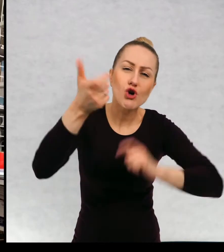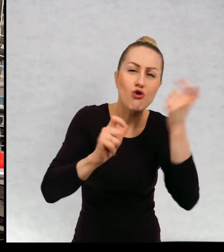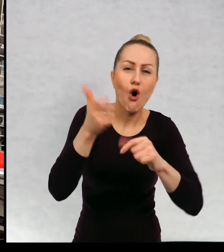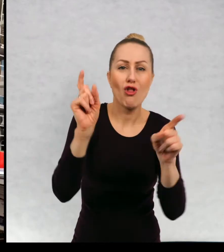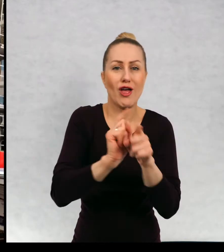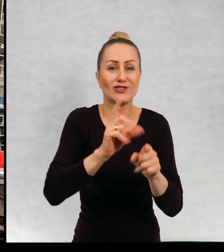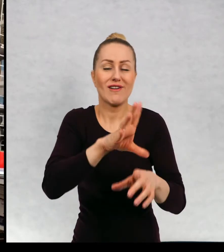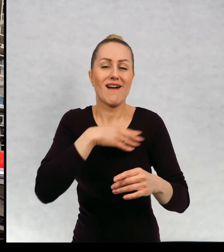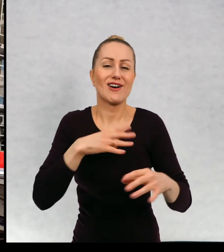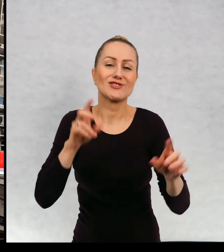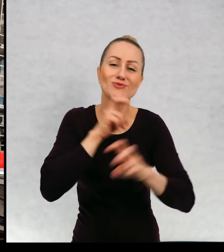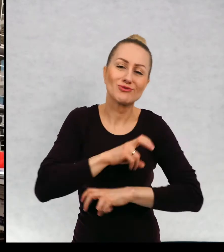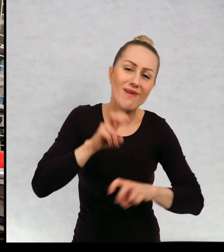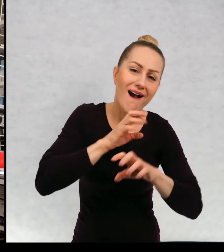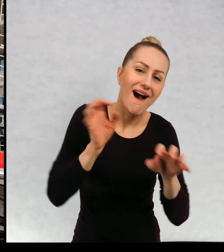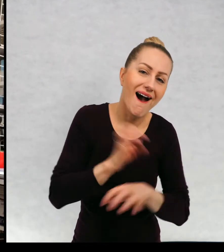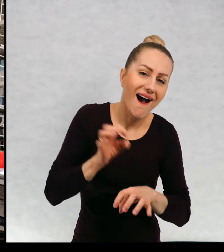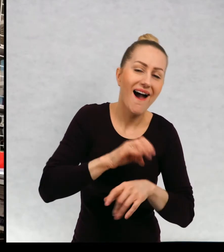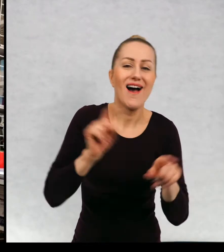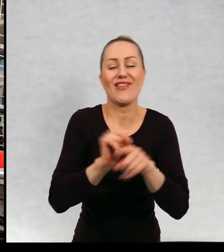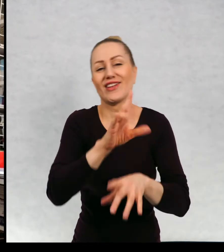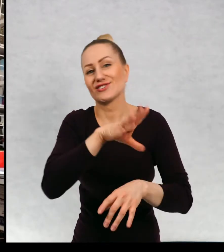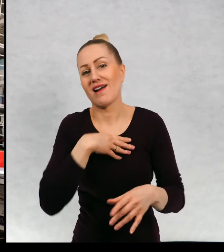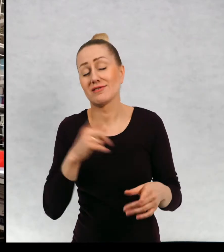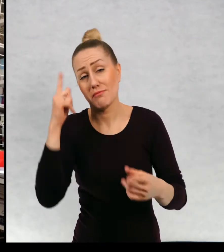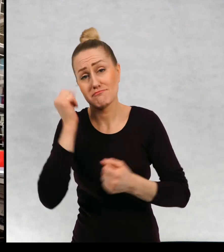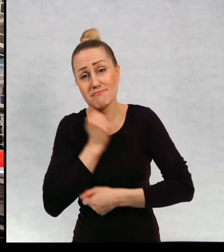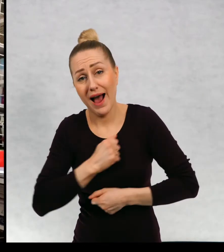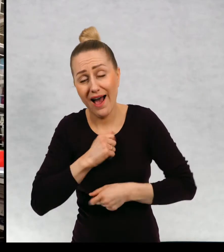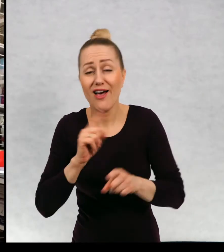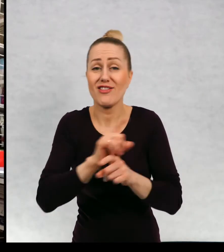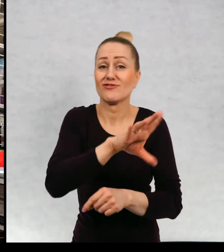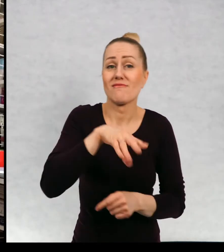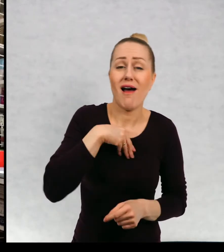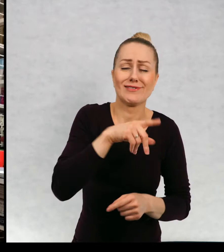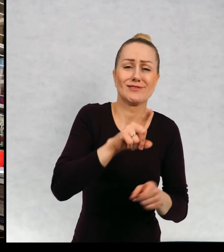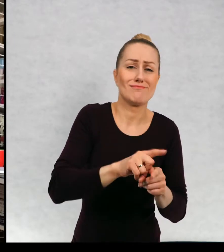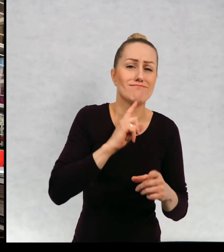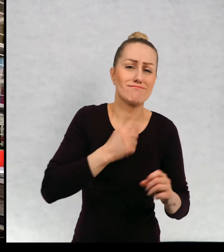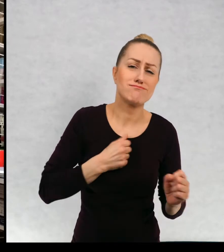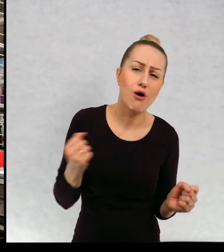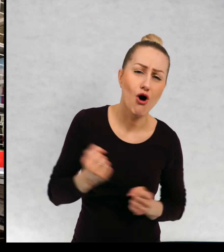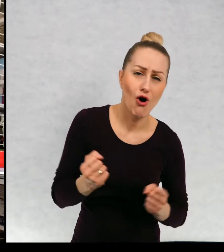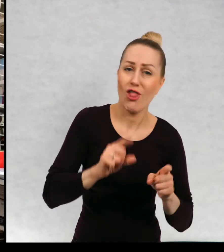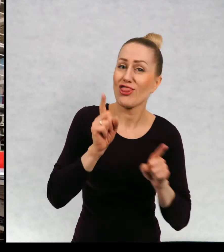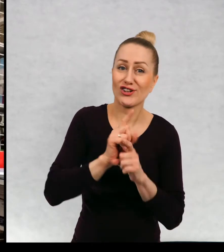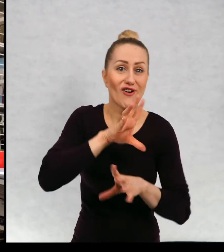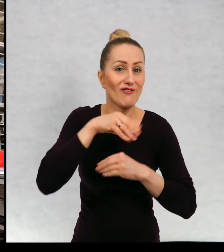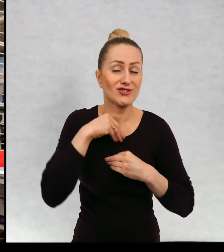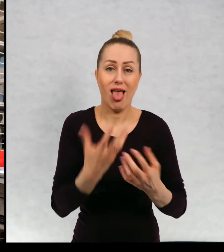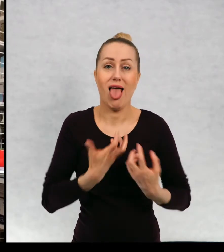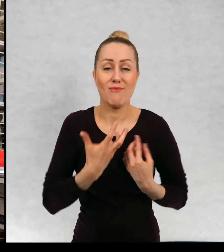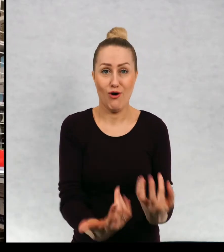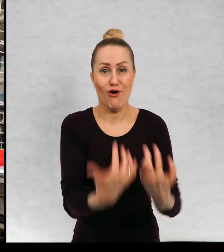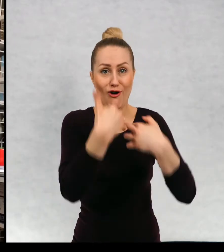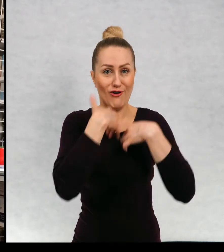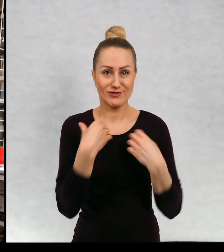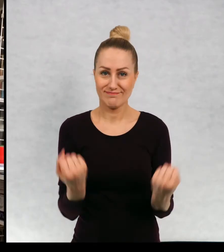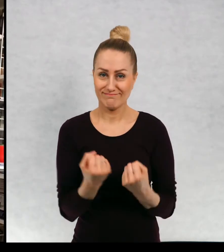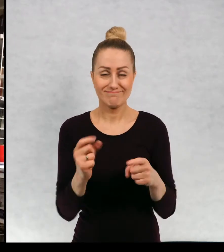i się śmieję, razem z nimi się martwię, razem z nimi się boję. Zależy od tego, co oni akurat przeżywają